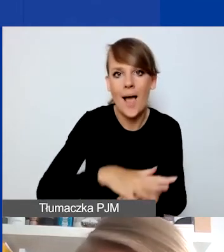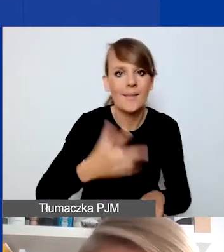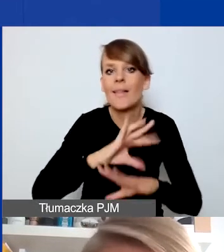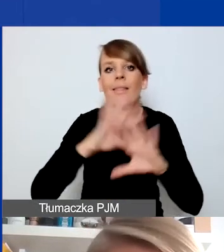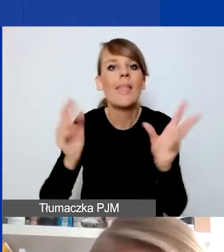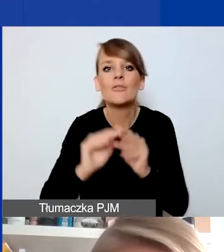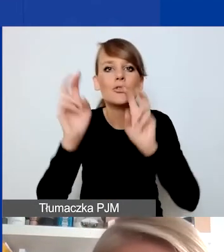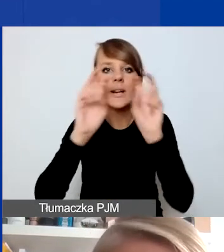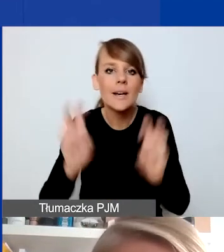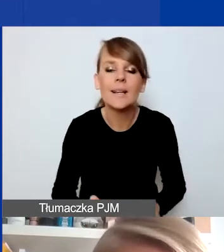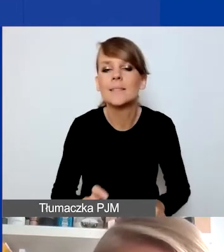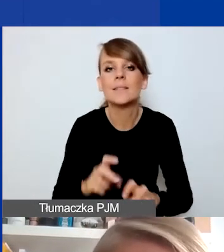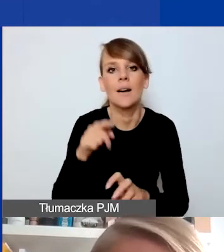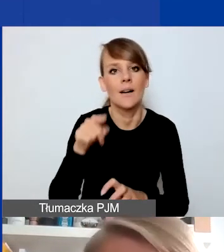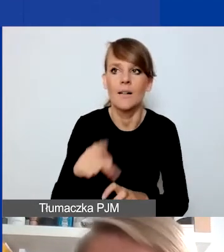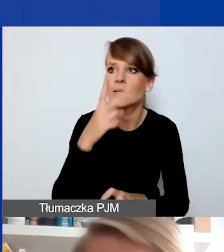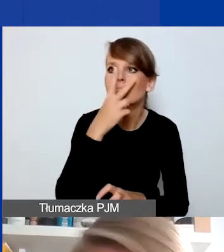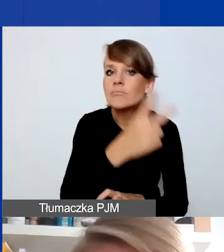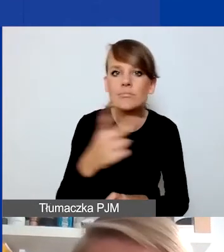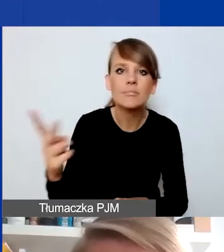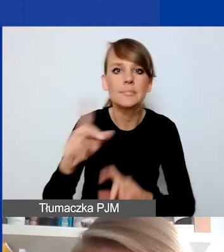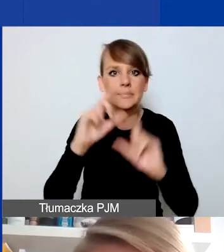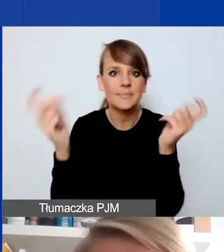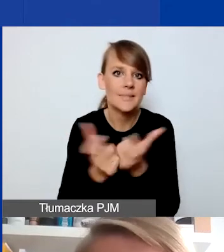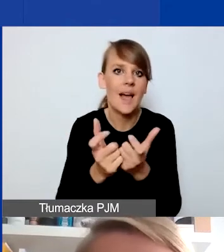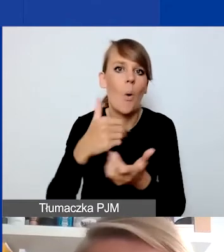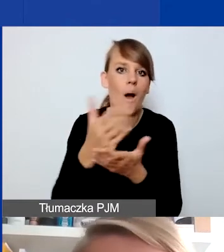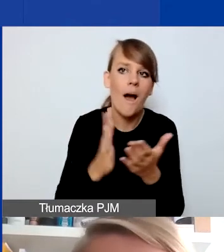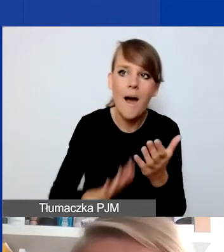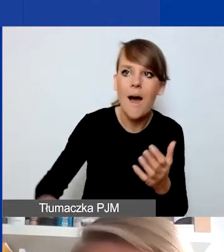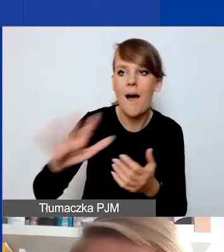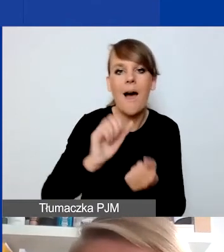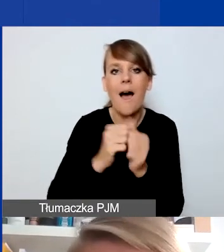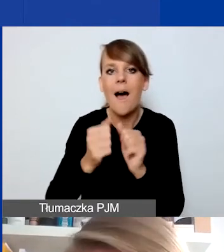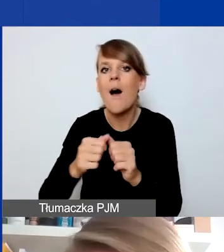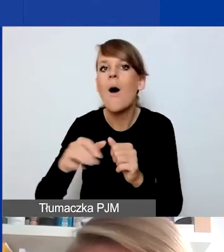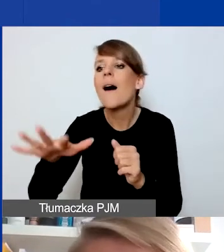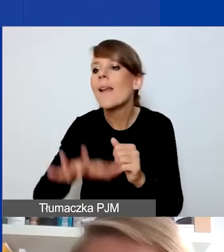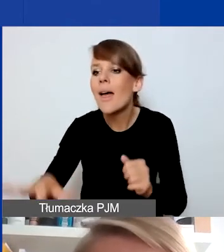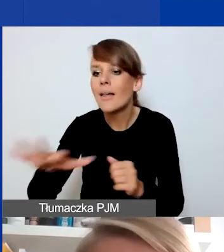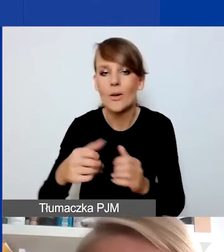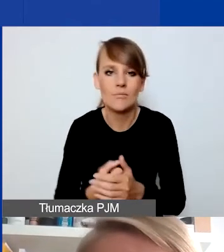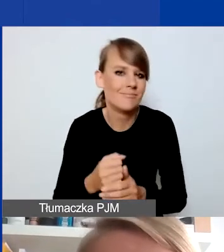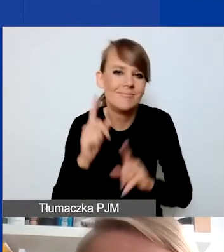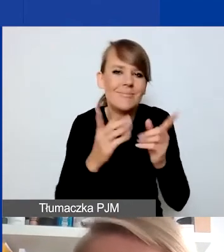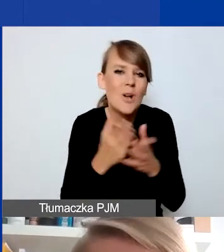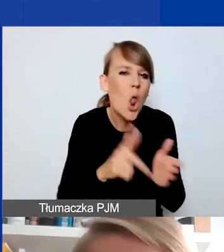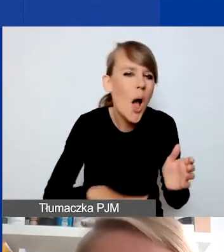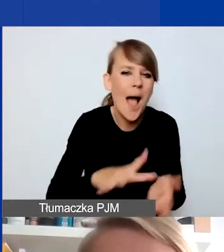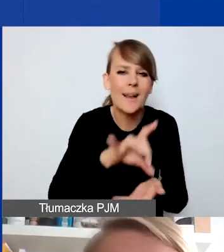będą doświadczalne i obserwowalne z poziomu całego kraju czy regionu. Możemy mówić o sytuacjach lokalnych, w gminie, w miejscowości,